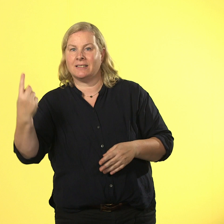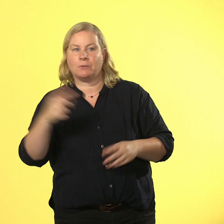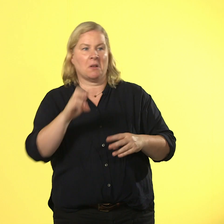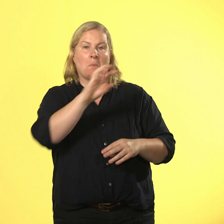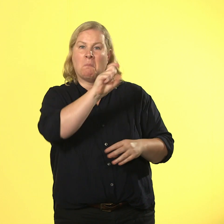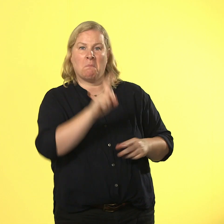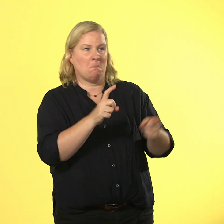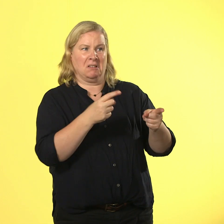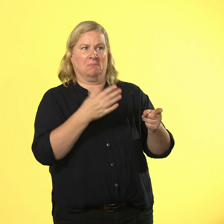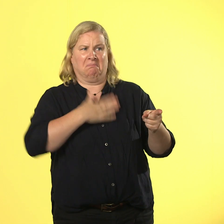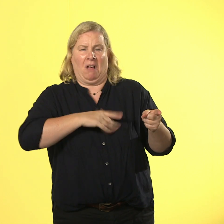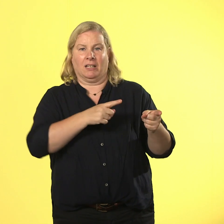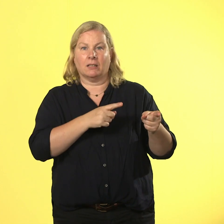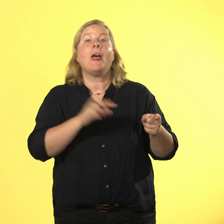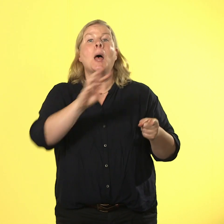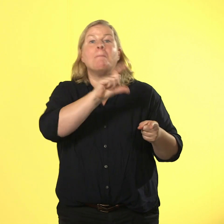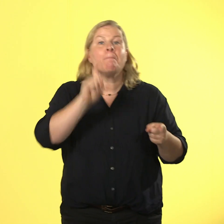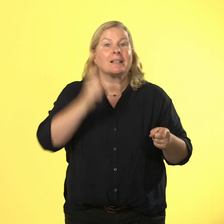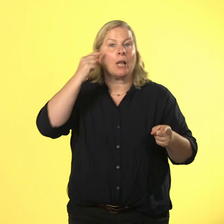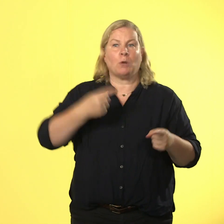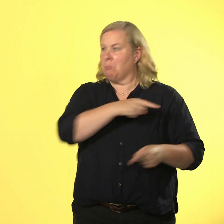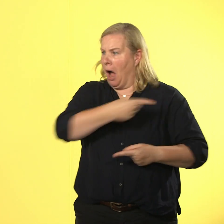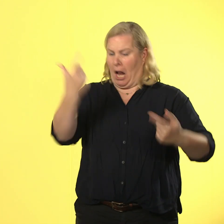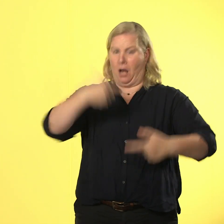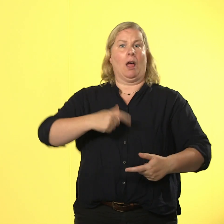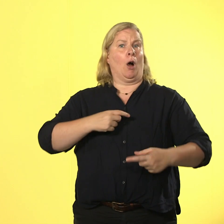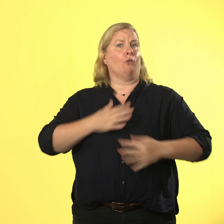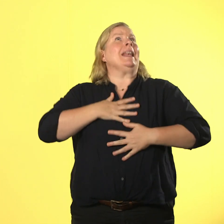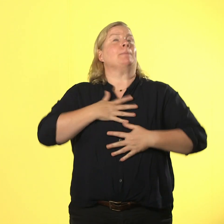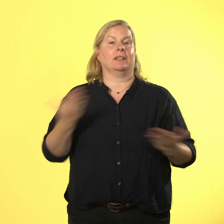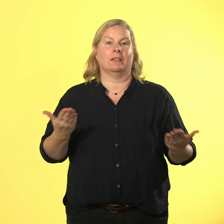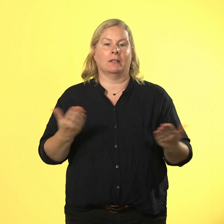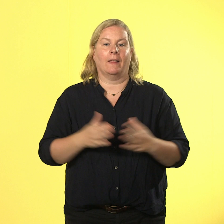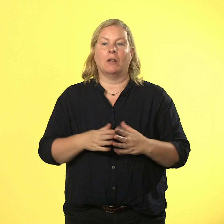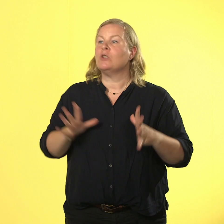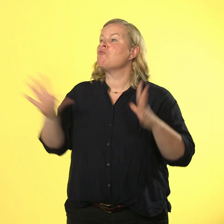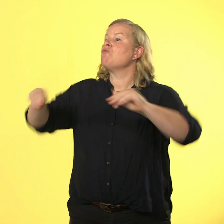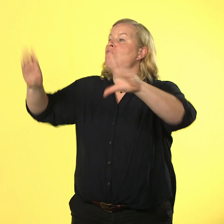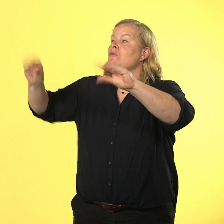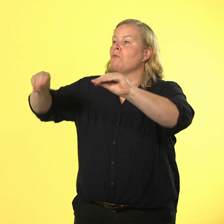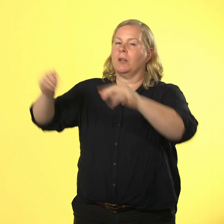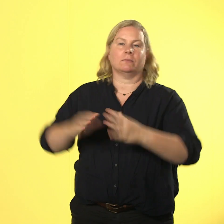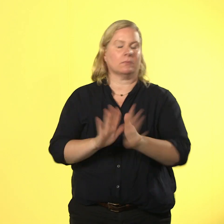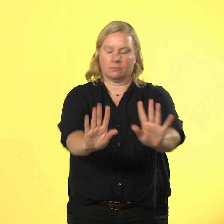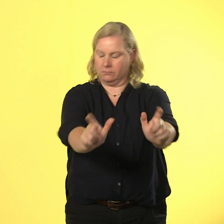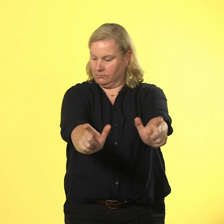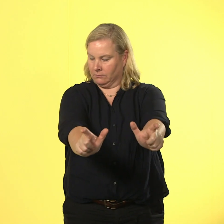dass ihn jeder mag. alter, das geht gar nicht! anfassen geht nur mit ausdrücklicher erlaubnis